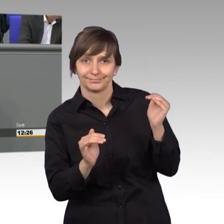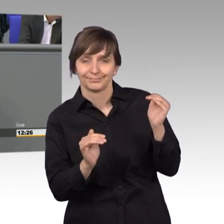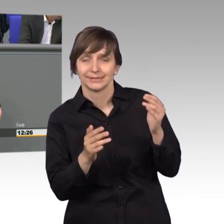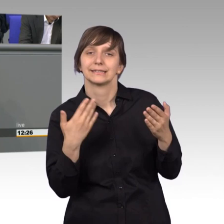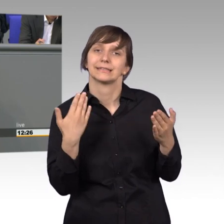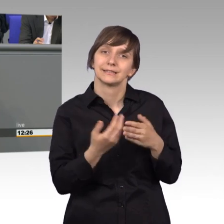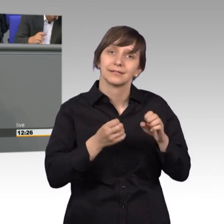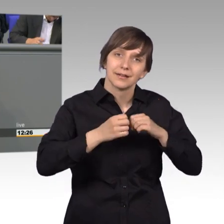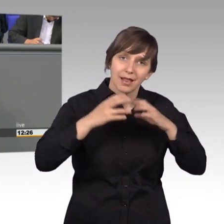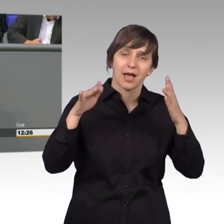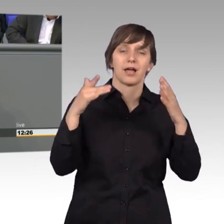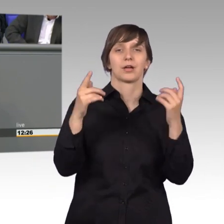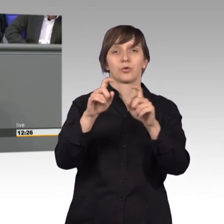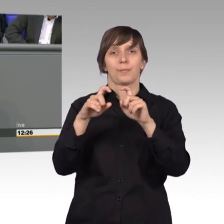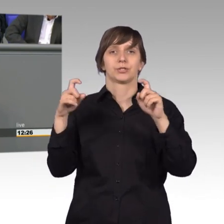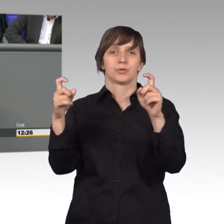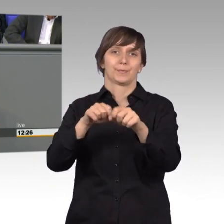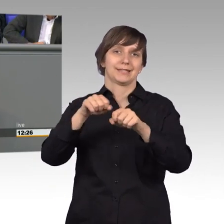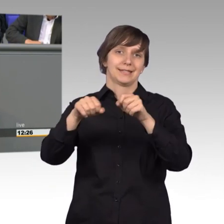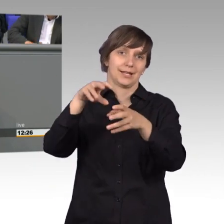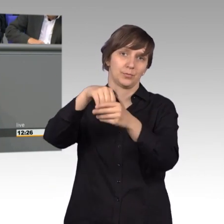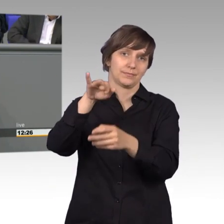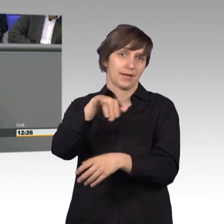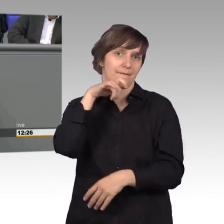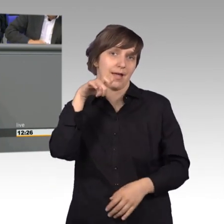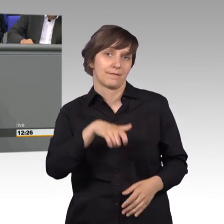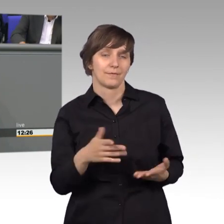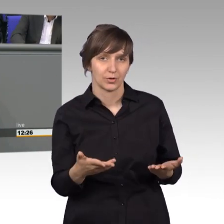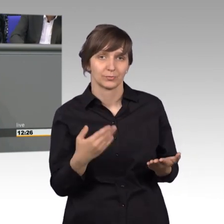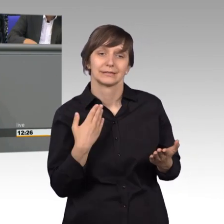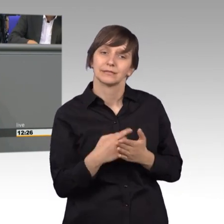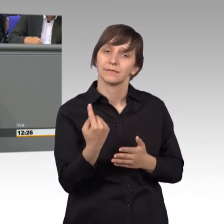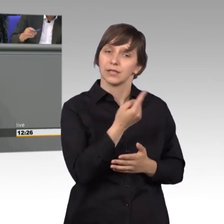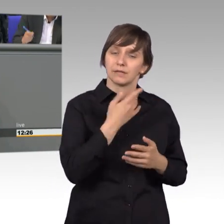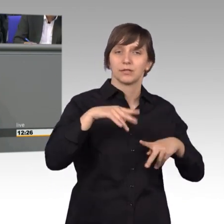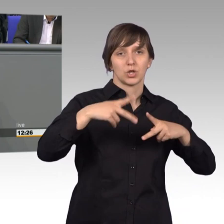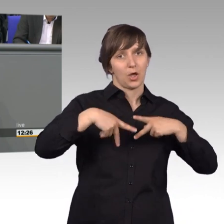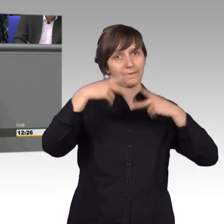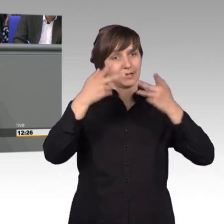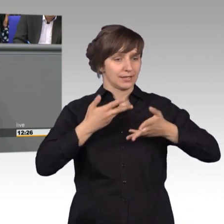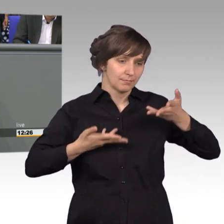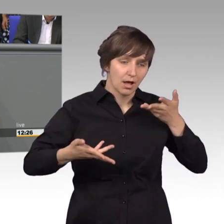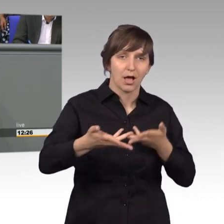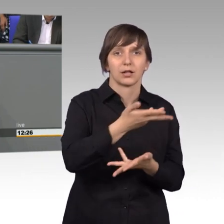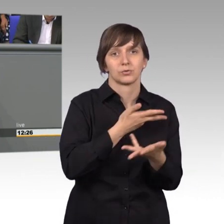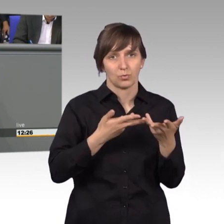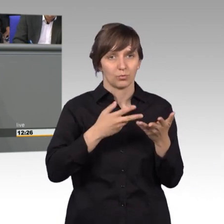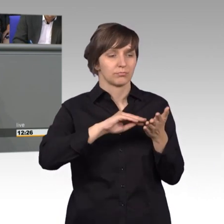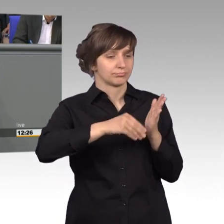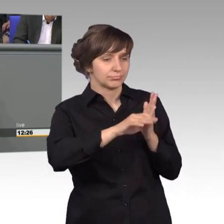entsprechende Kommission beim Ministerium. Wir haben jedenfalls eine öffentliche Beratung gemacht, das war für die Petenten aufregend, das war